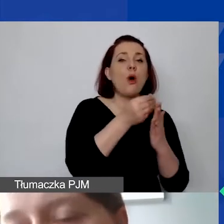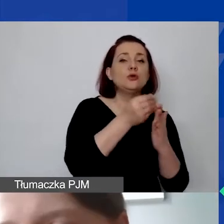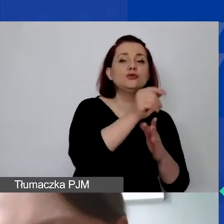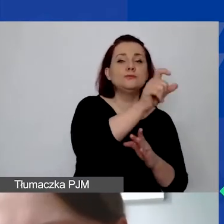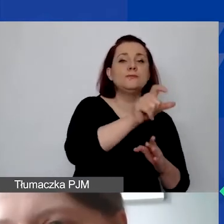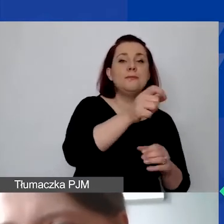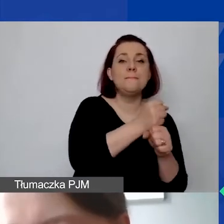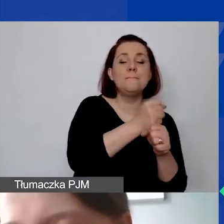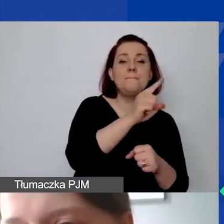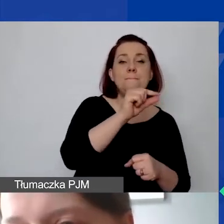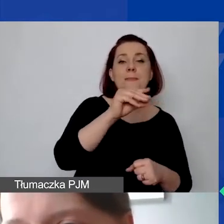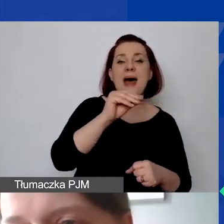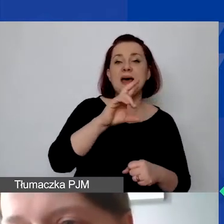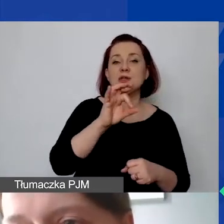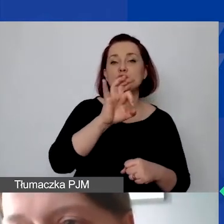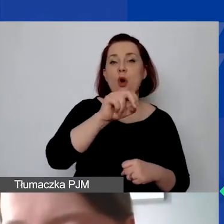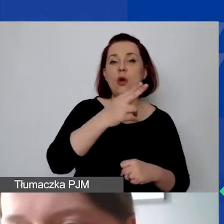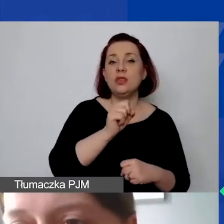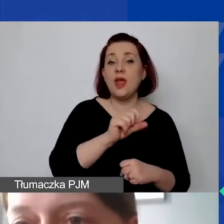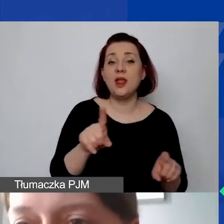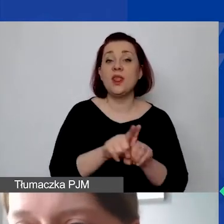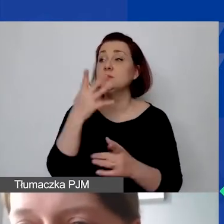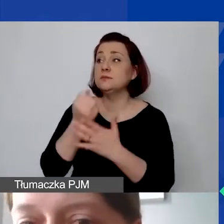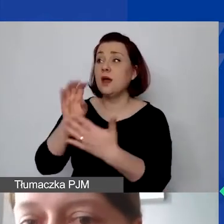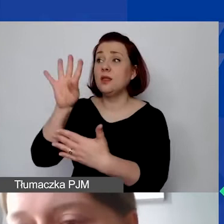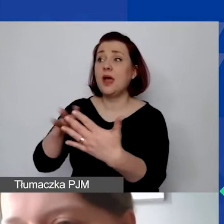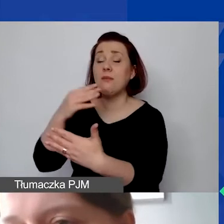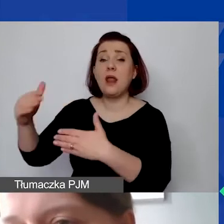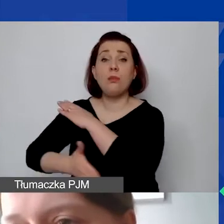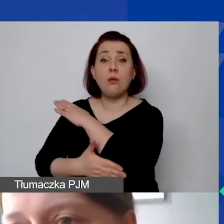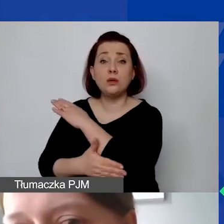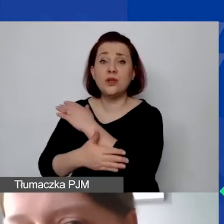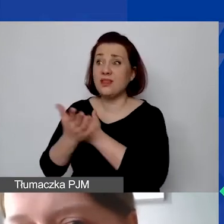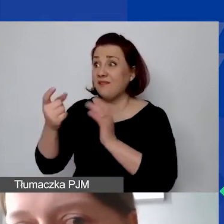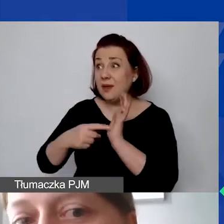i skorzystać z tej tabeli pomocniczej. Ona nie jest wymagana, ale może być po prostu ułatwieniem,